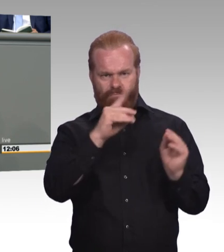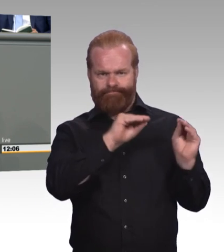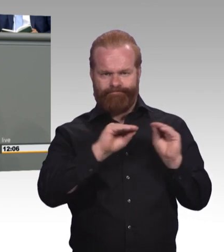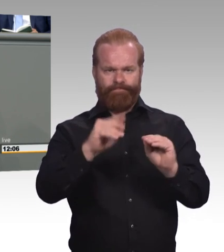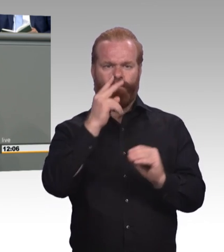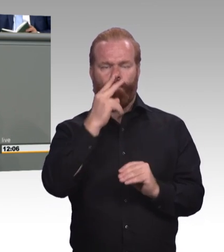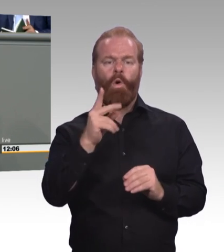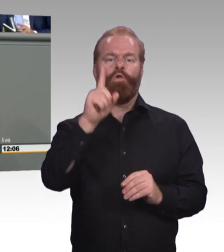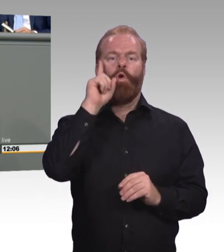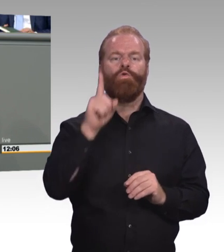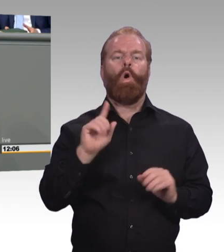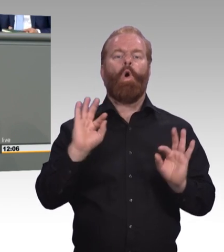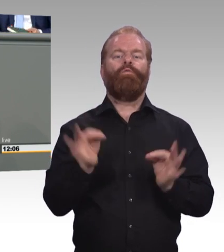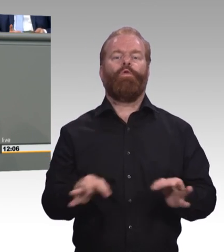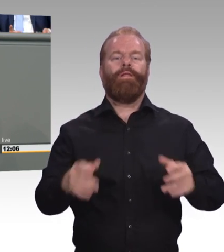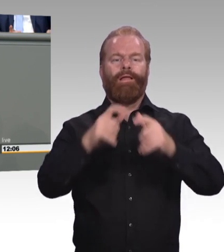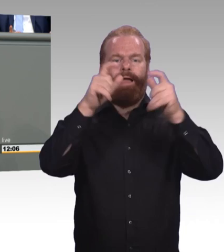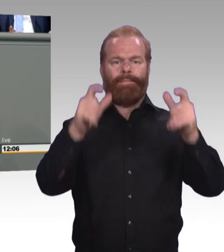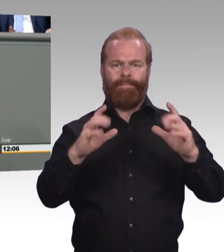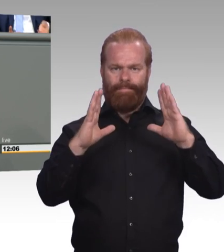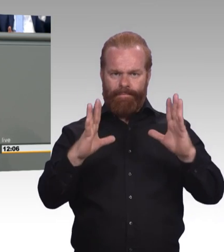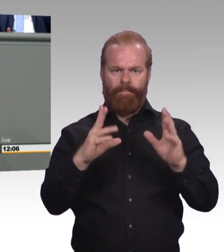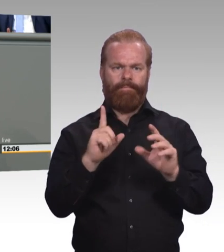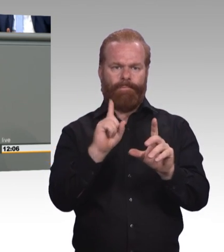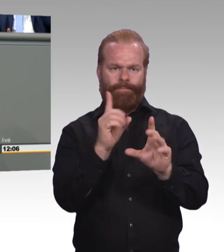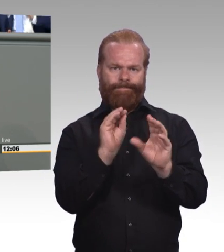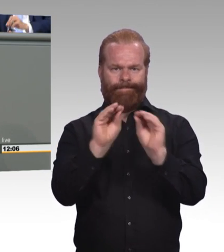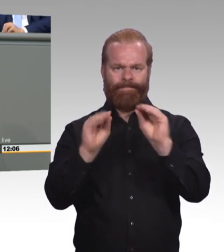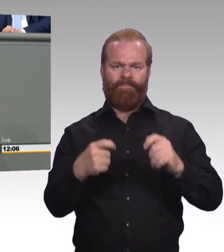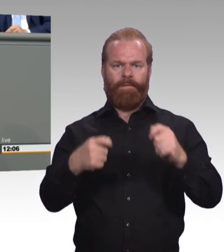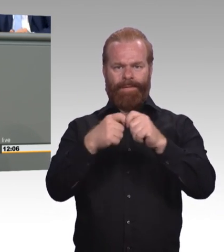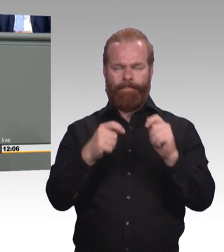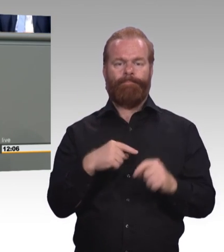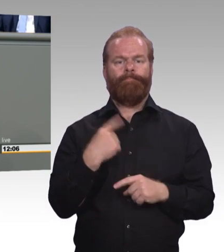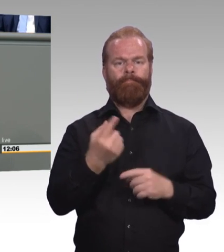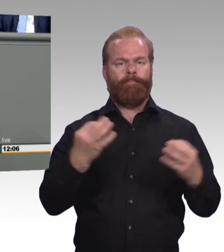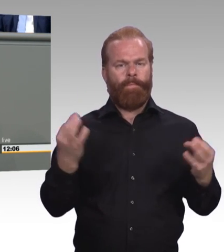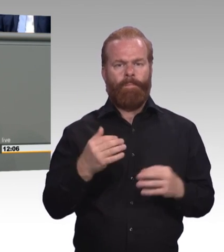Ausbildungswillige Betriebe und Jugendliche kommen nicht zusammen. Deshalb fordern wir hier kostengünstige Azubi-Tickets